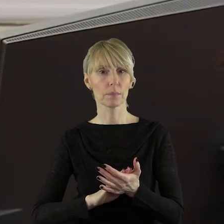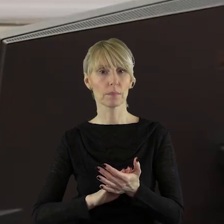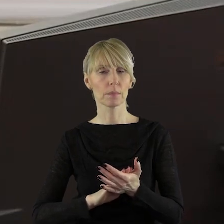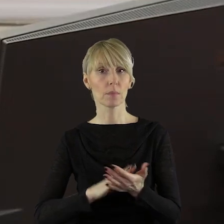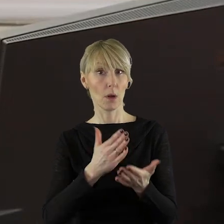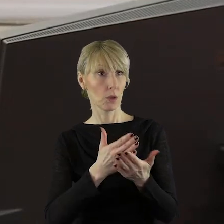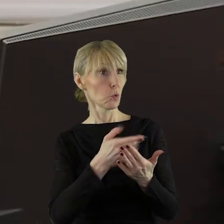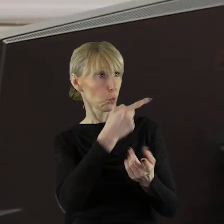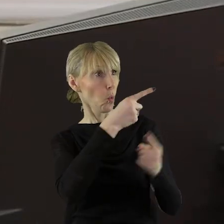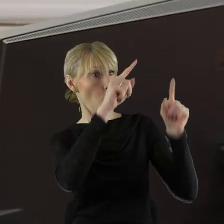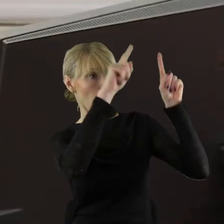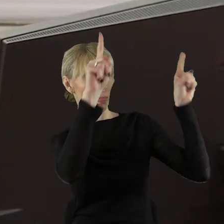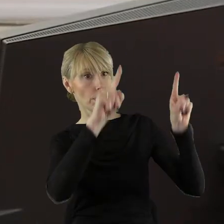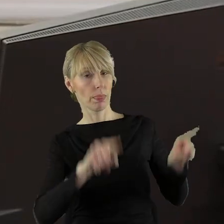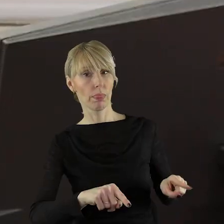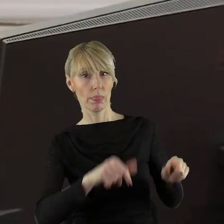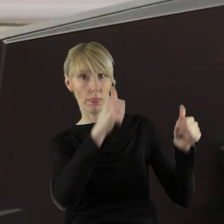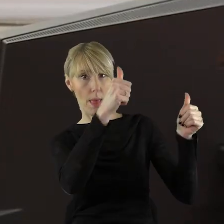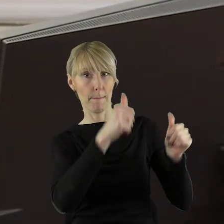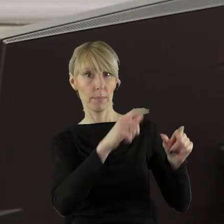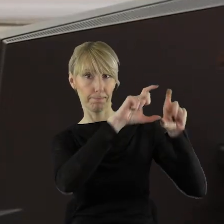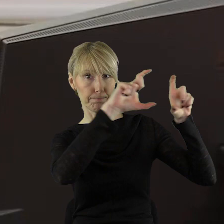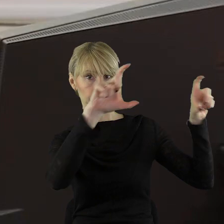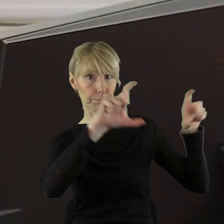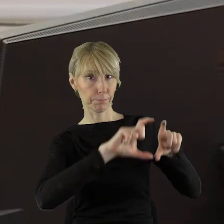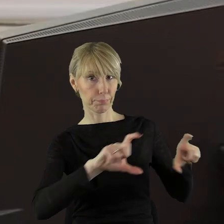na tablicy. Bardzo bym prosiła....